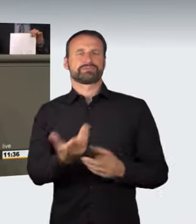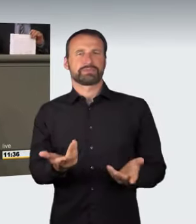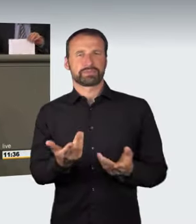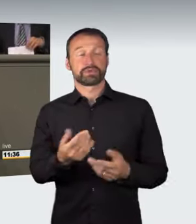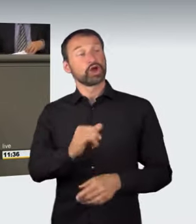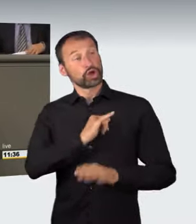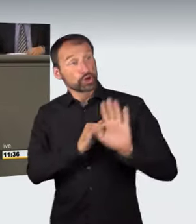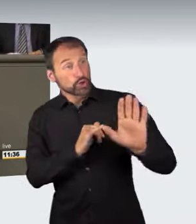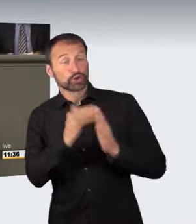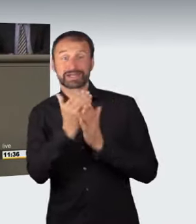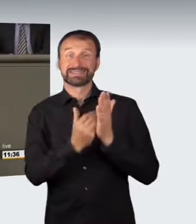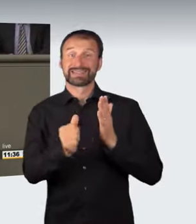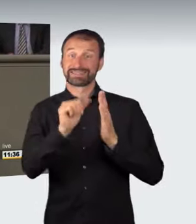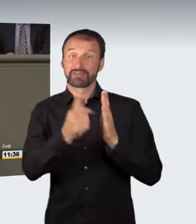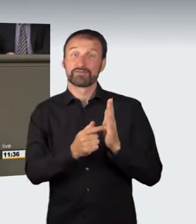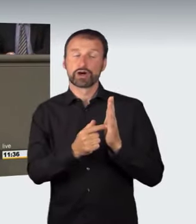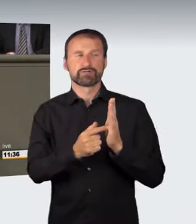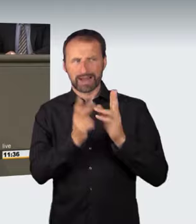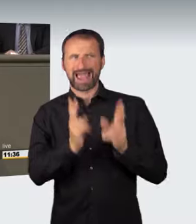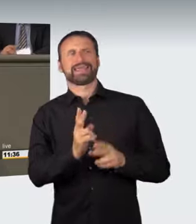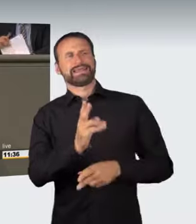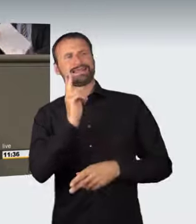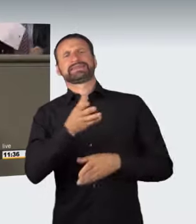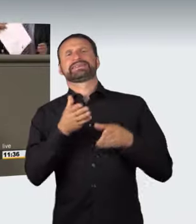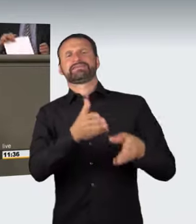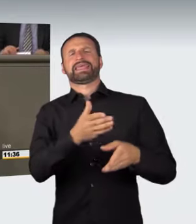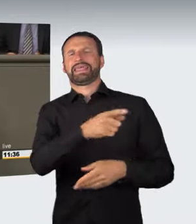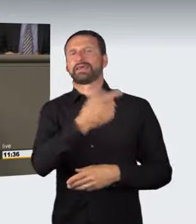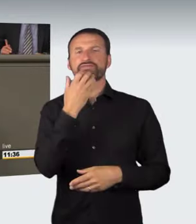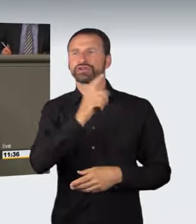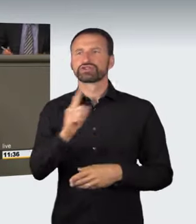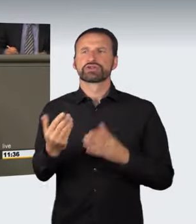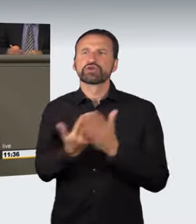Hier soll nichts neues Abstraktes eingeführt werden, sondern die Änderung